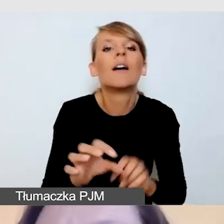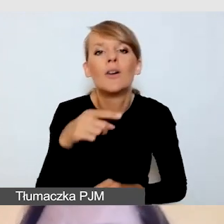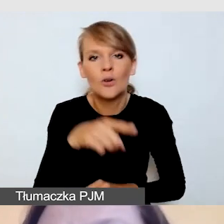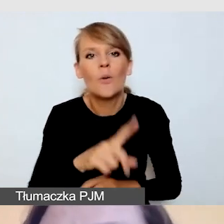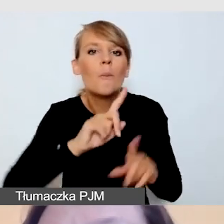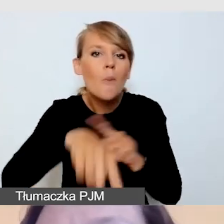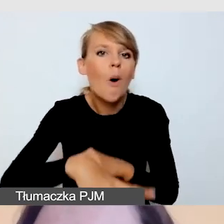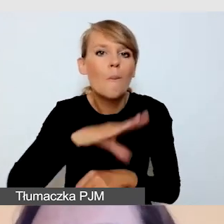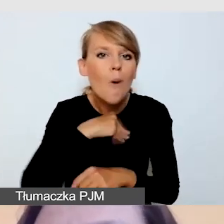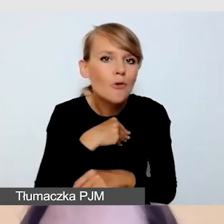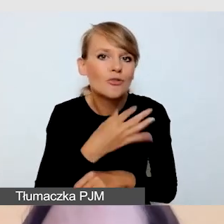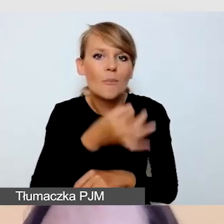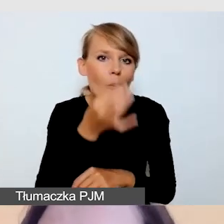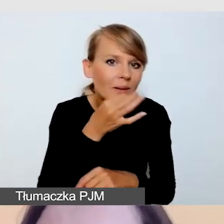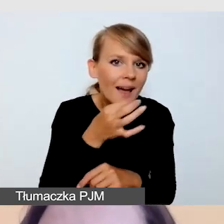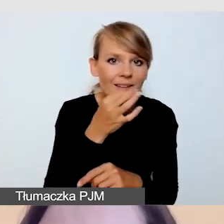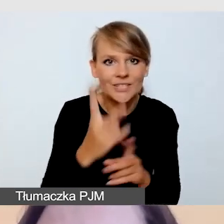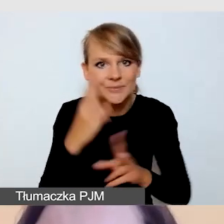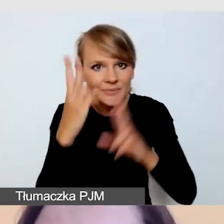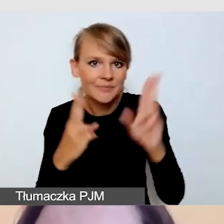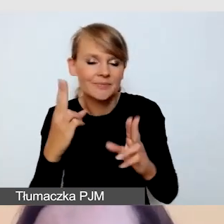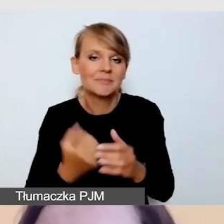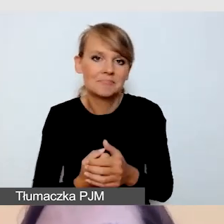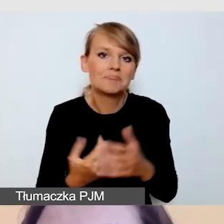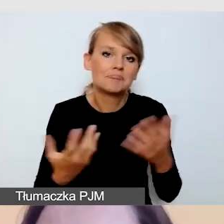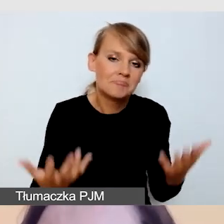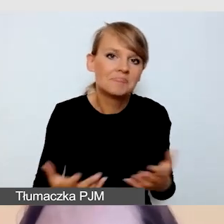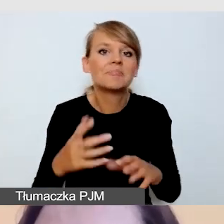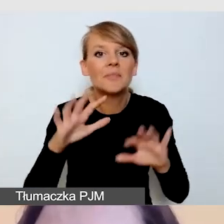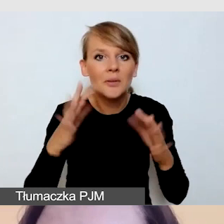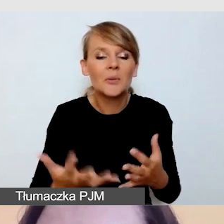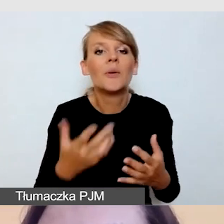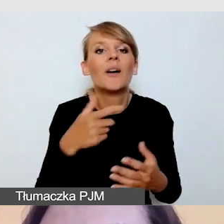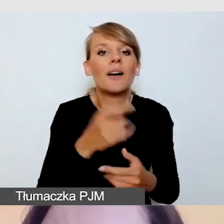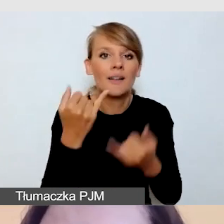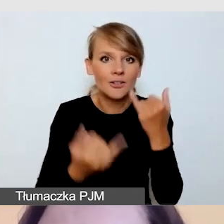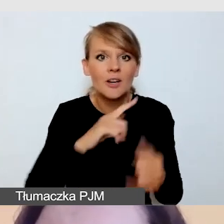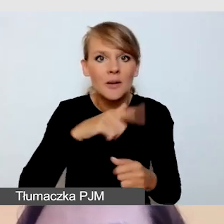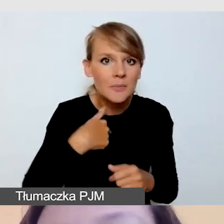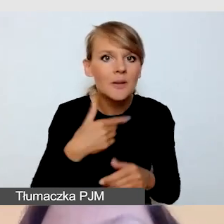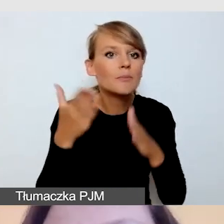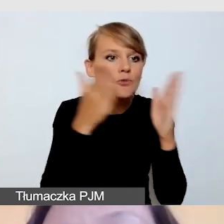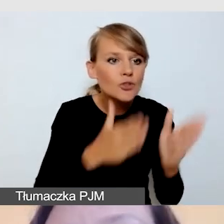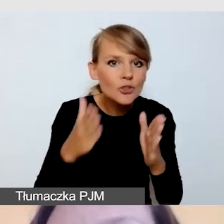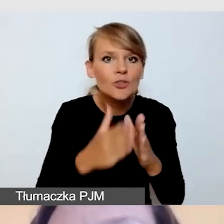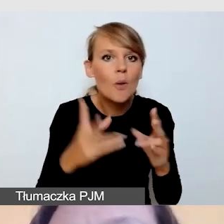Czyli mamy możliwość działania, jeśli przygotowujemy się do retransmisji. I przyznaję,